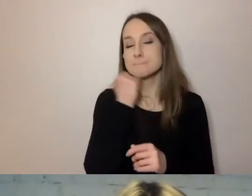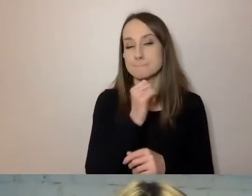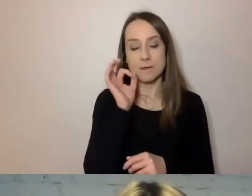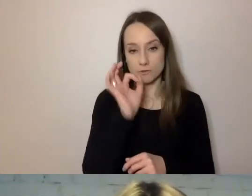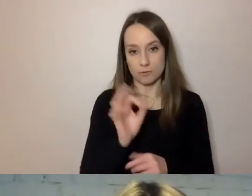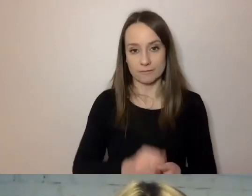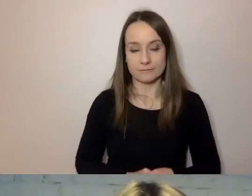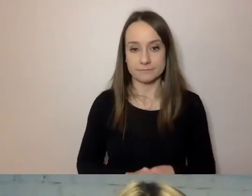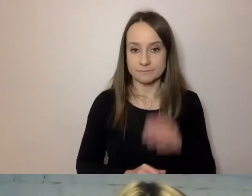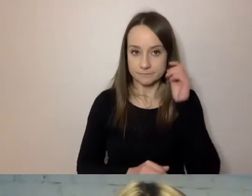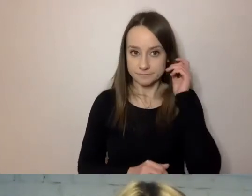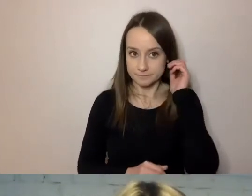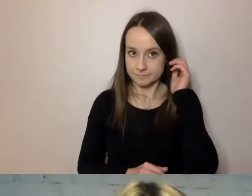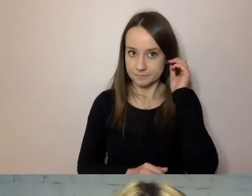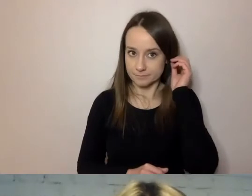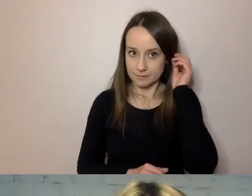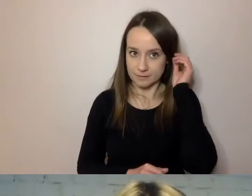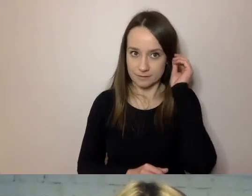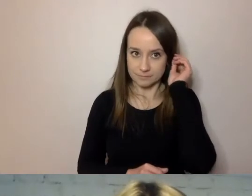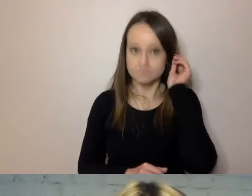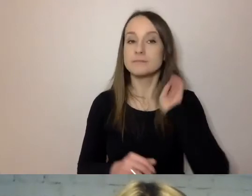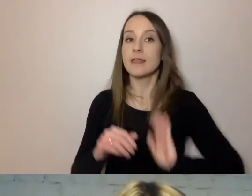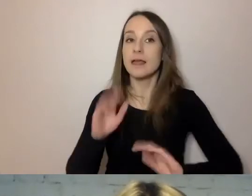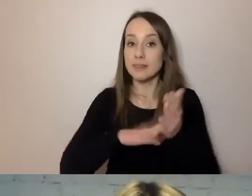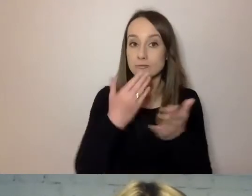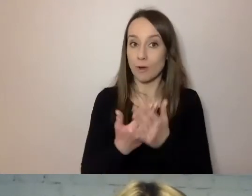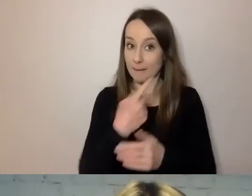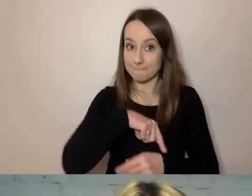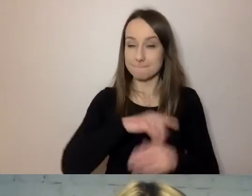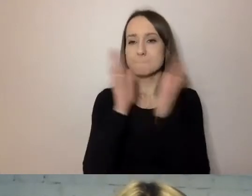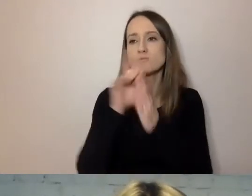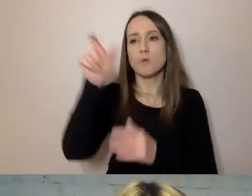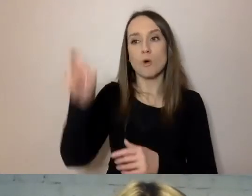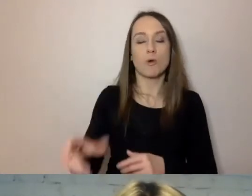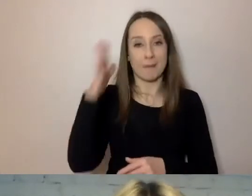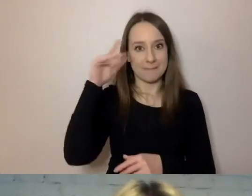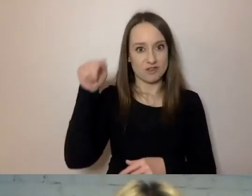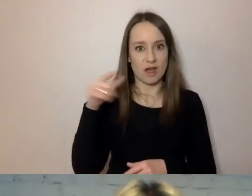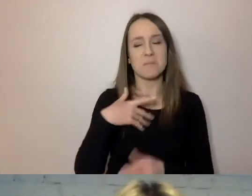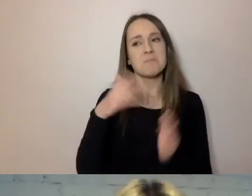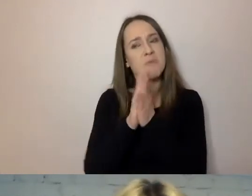Jeżeli prosimy mieszkańca, aby przyniósł jakieś dokumenty do urzędu,